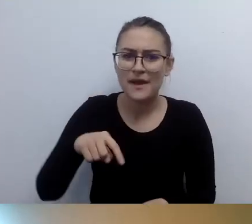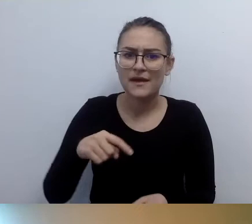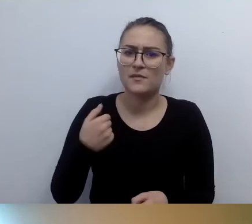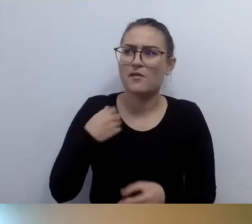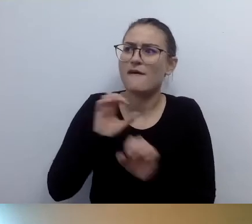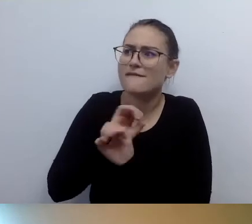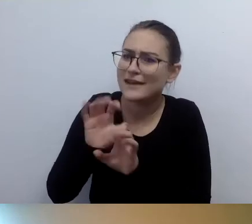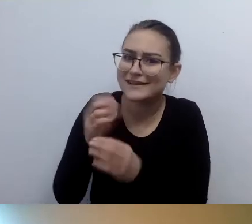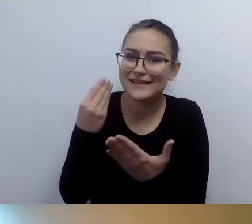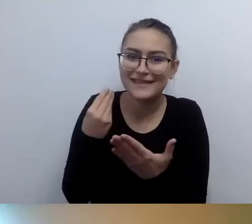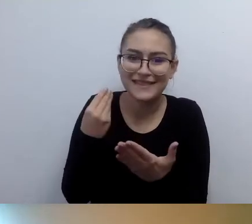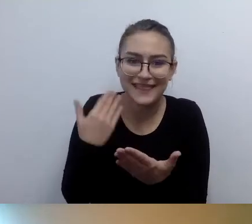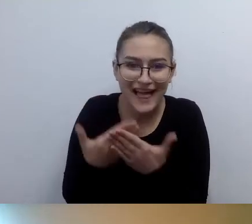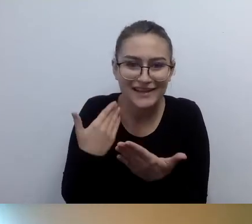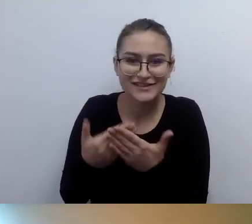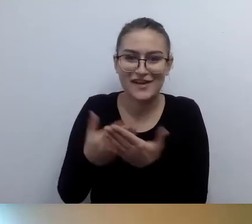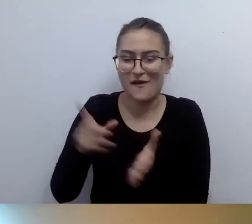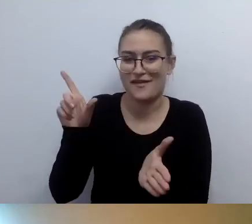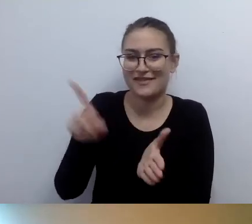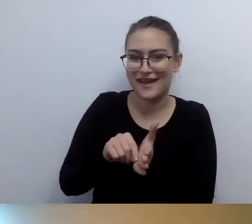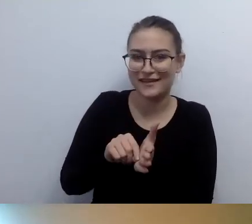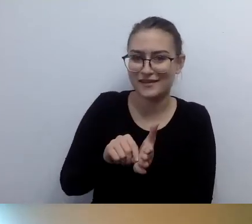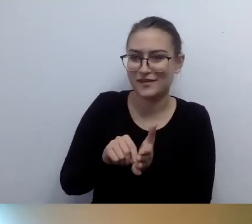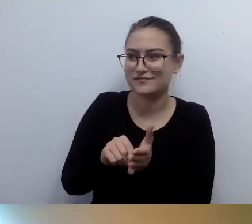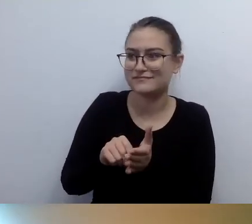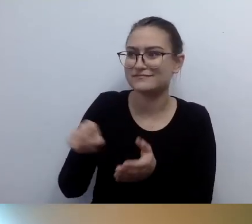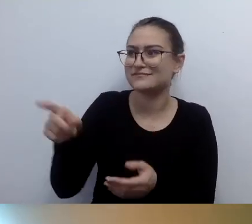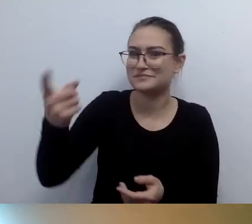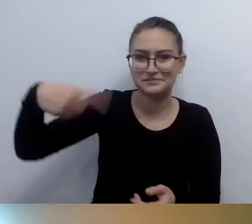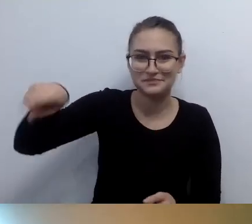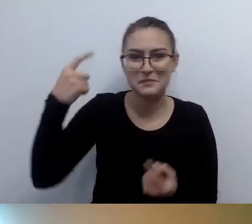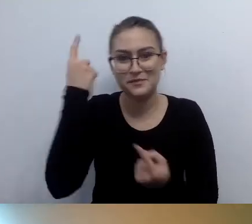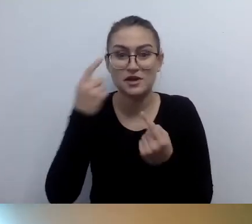To tak sobie wygląda. Są pętle, które bardzo dużo kosztują.